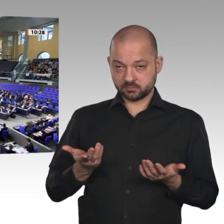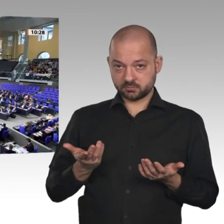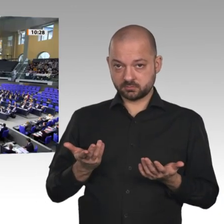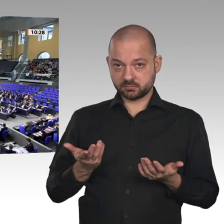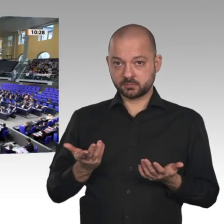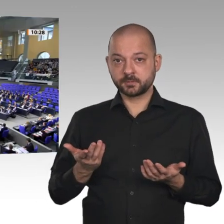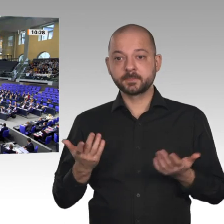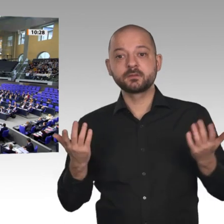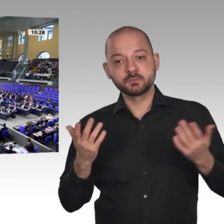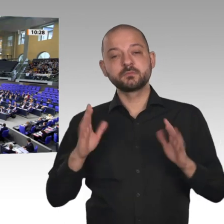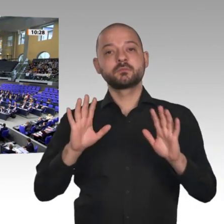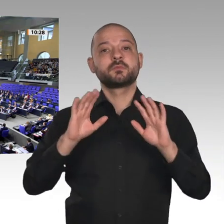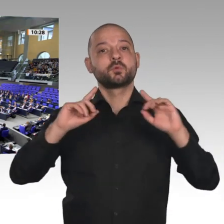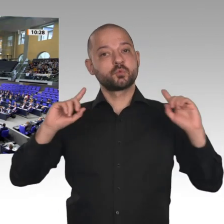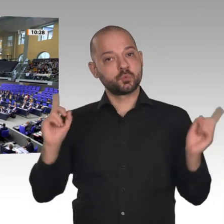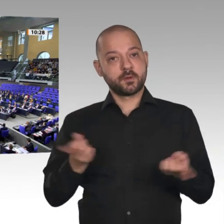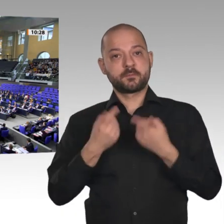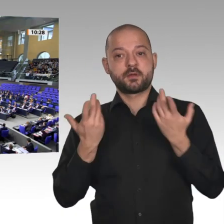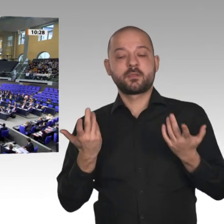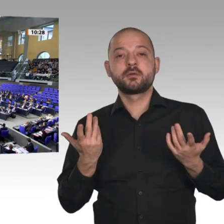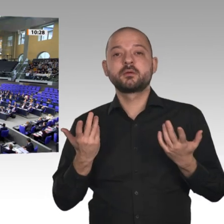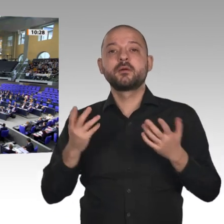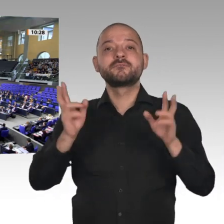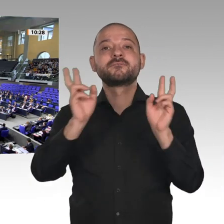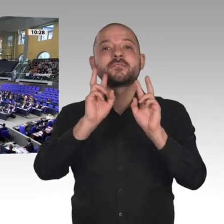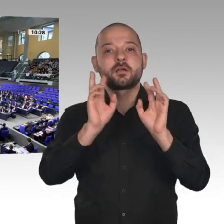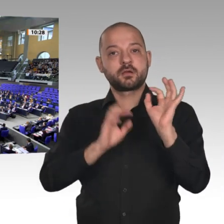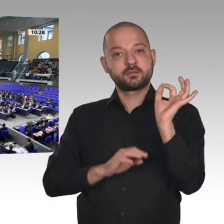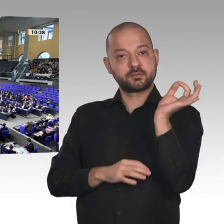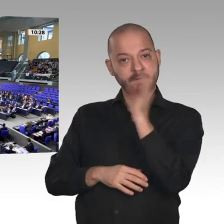Wer stimmt dagegen? - Wer enthält sich?